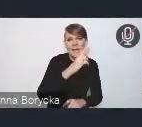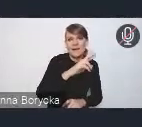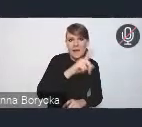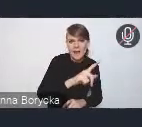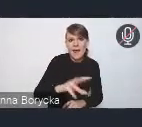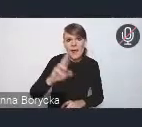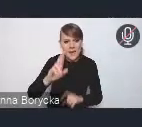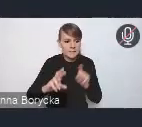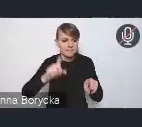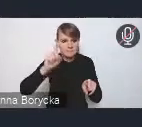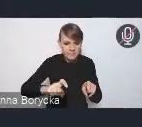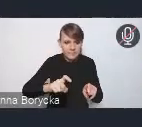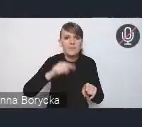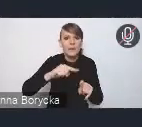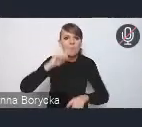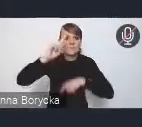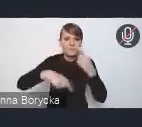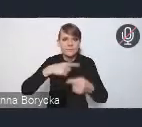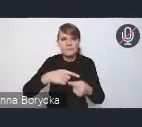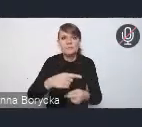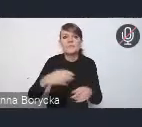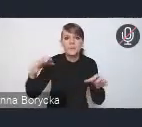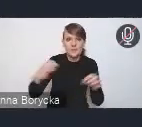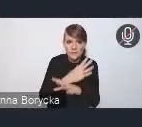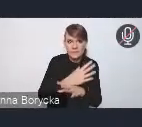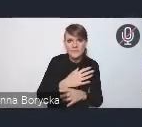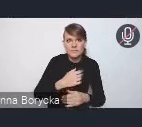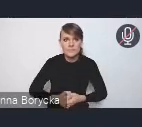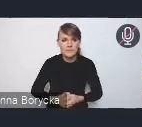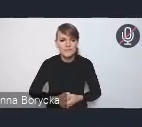Z reguły to pomaga. Gdyby nie pomagało, to prosimy o telefon.